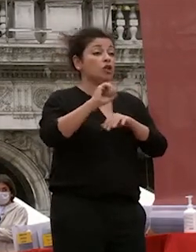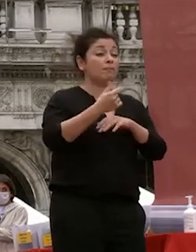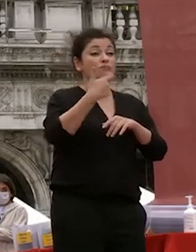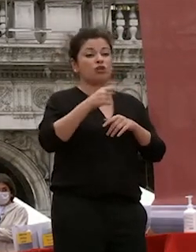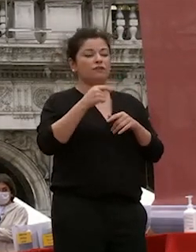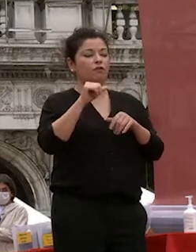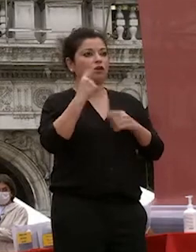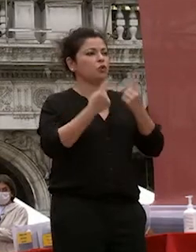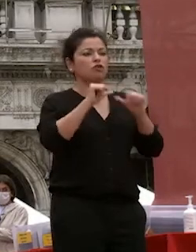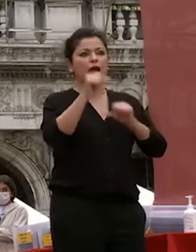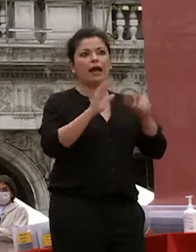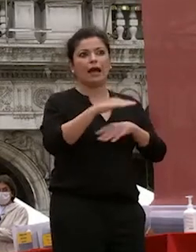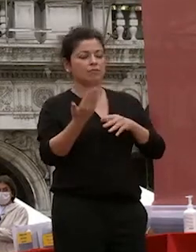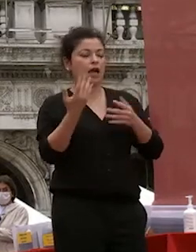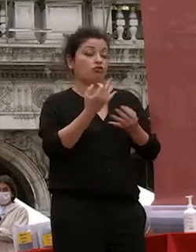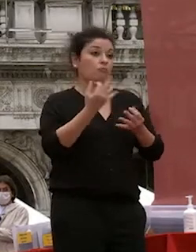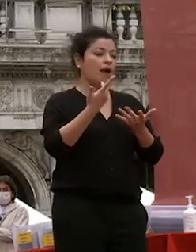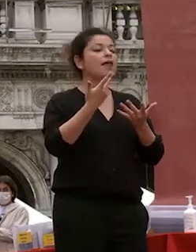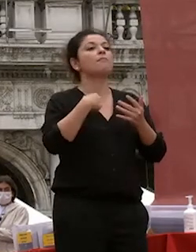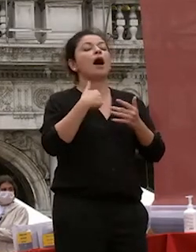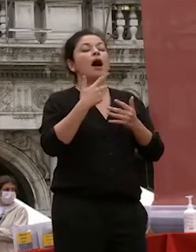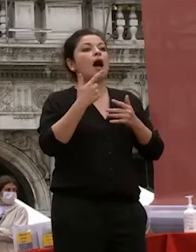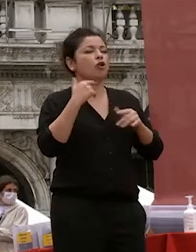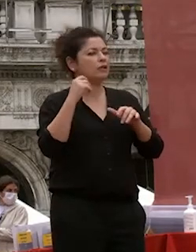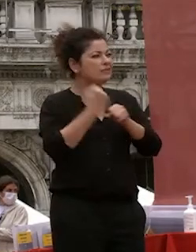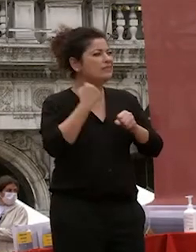modalità didattiche ha causato di non perdere esami di non rallentare le